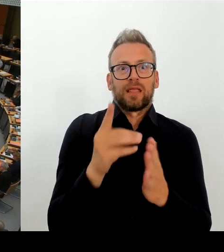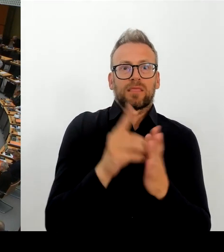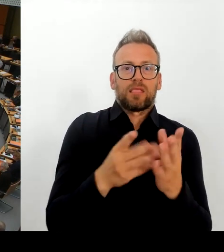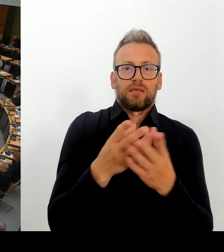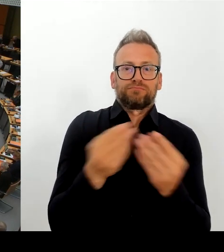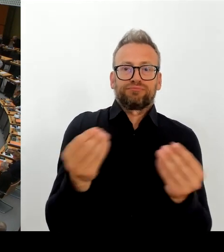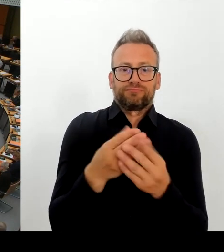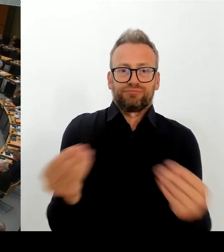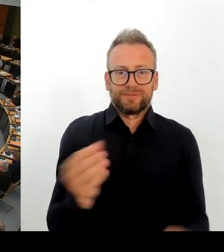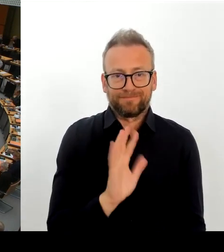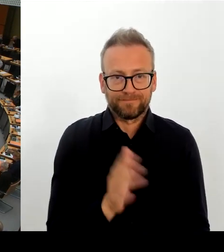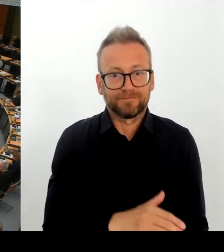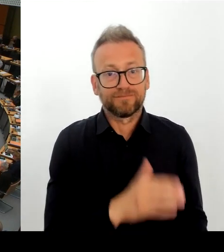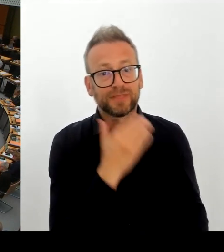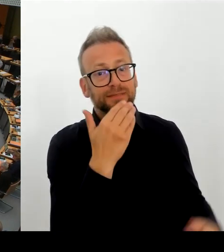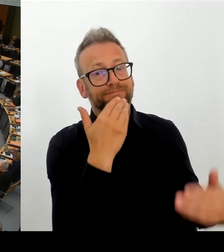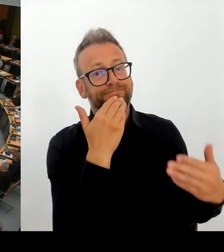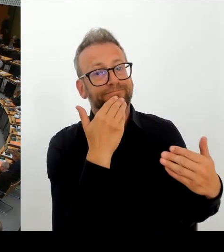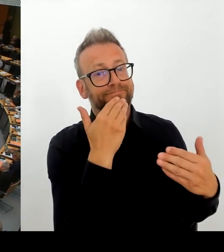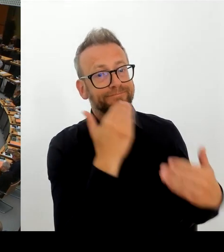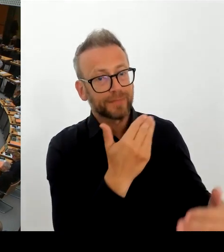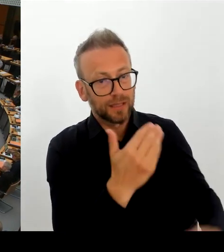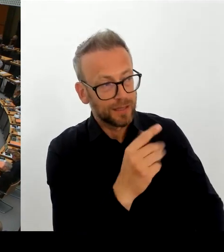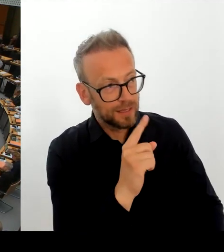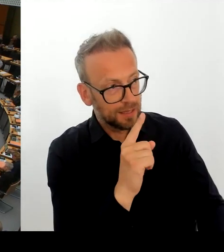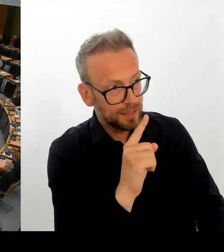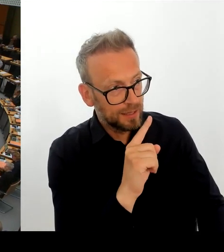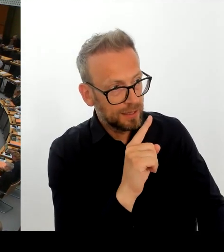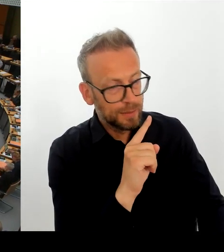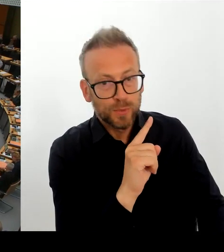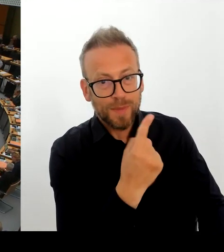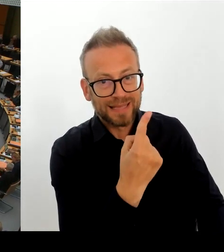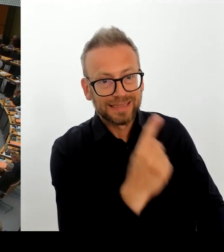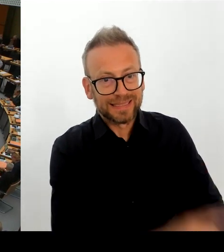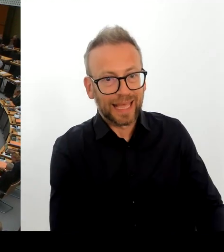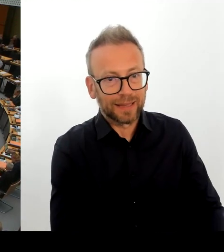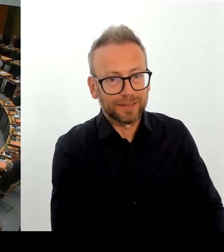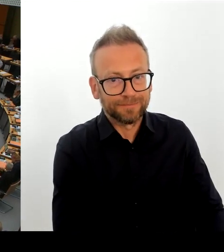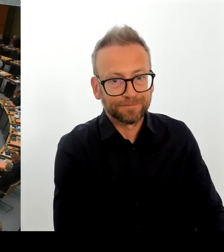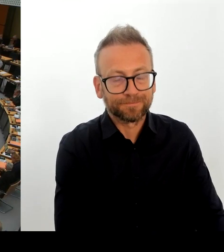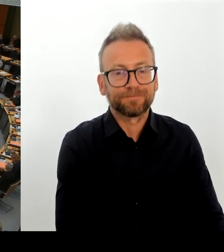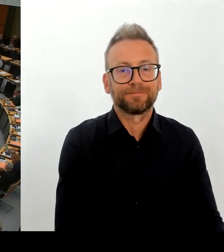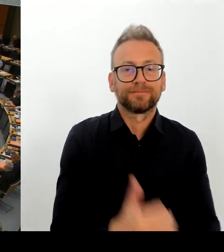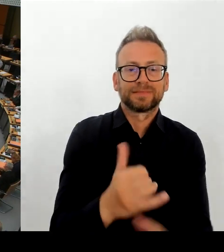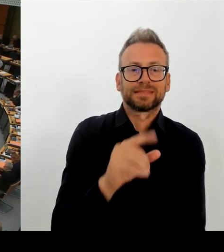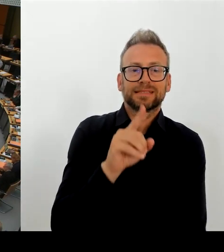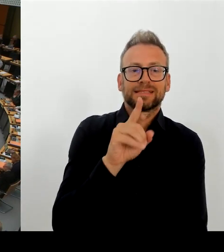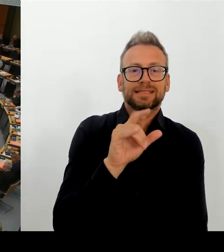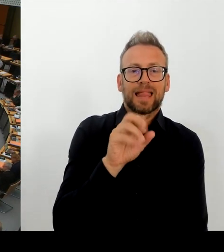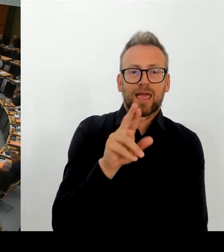für so ein Land wie Berlin tatsächlich zu stemmen? Oder sind da eher Ihre Zweifel gewachsen? (Rednerwechsel) Herr Regierender Bürgermeister.